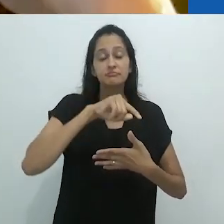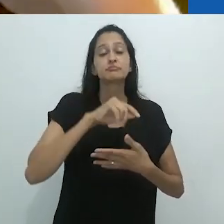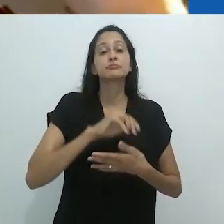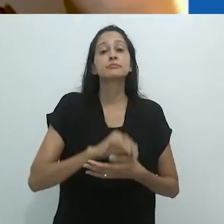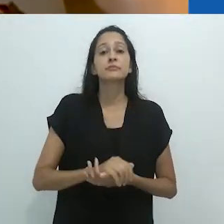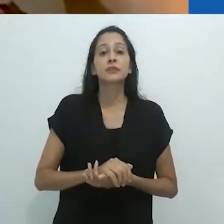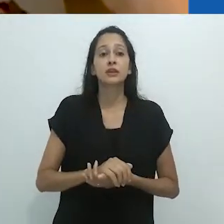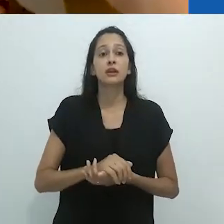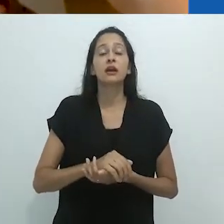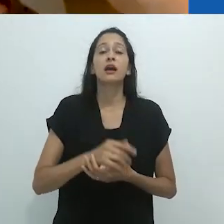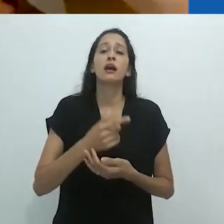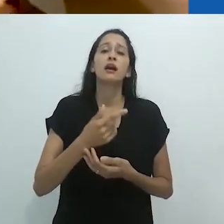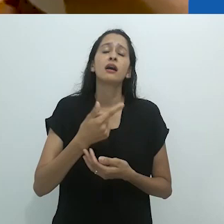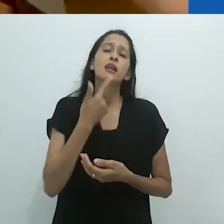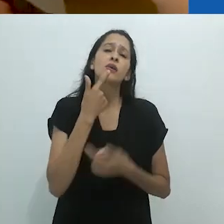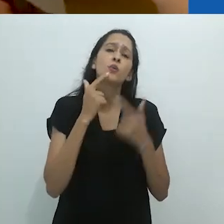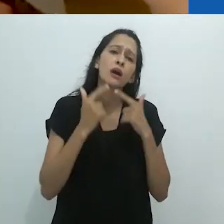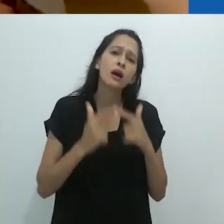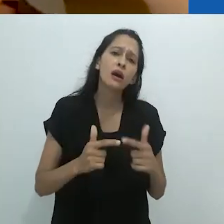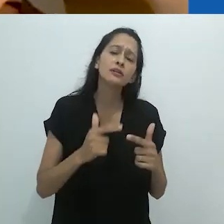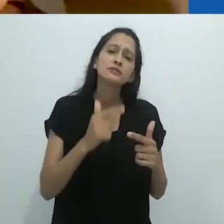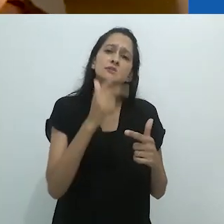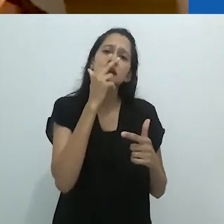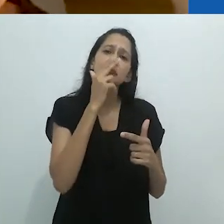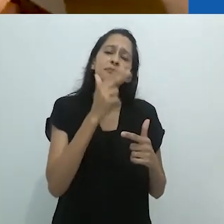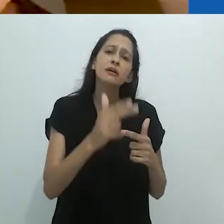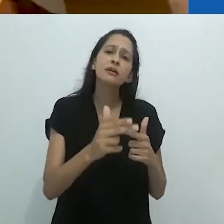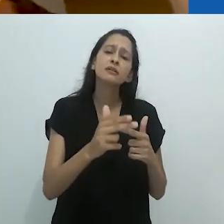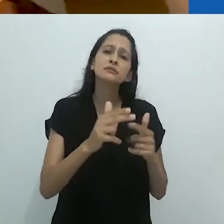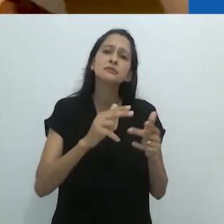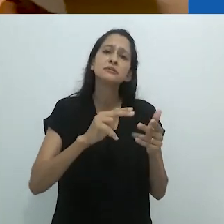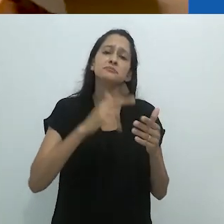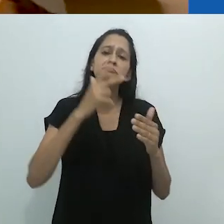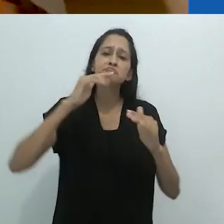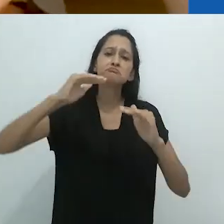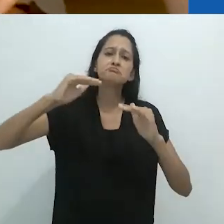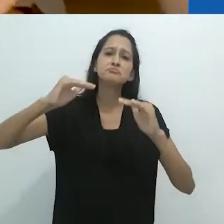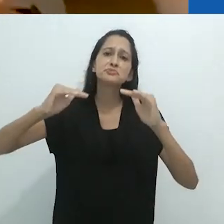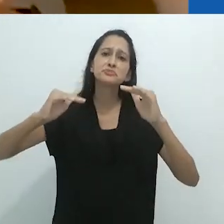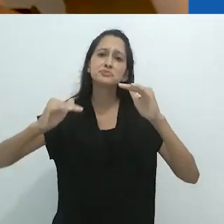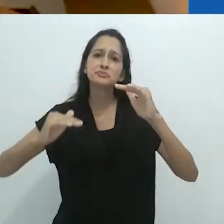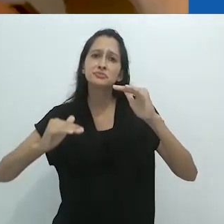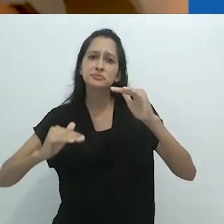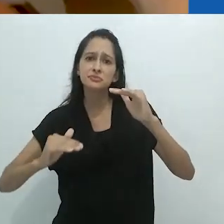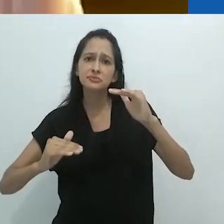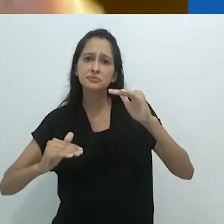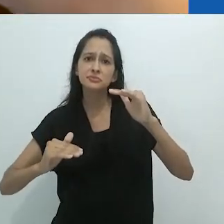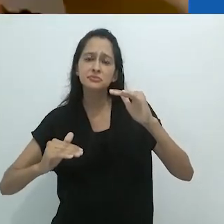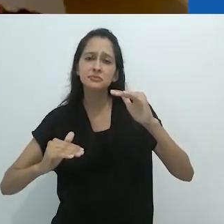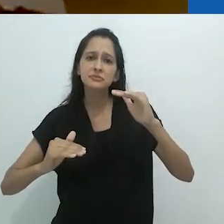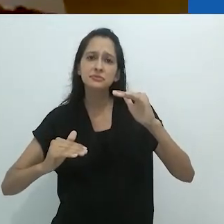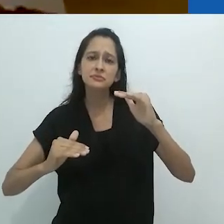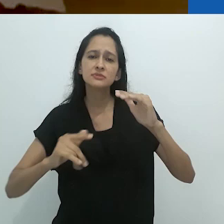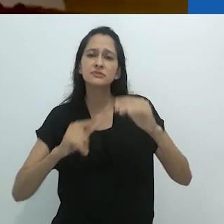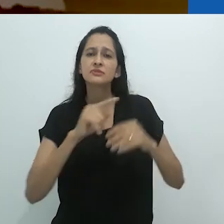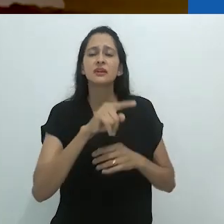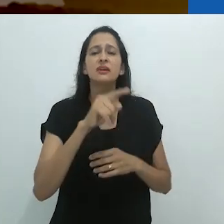e incluindo a América Latina – a linguagem ficou tão para trás,